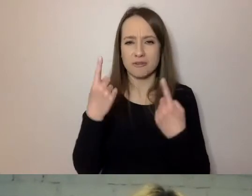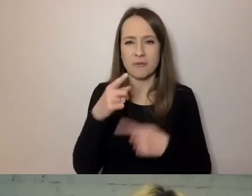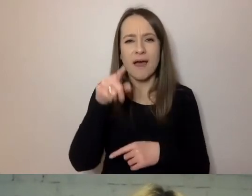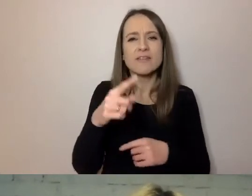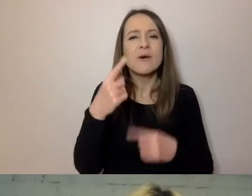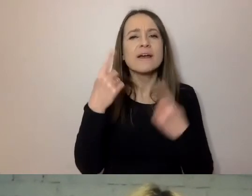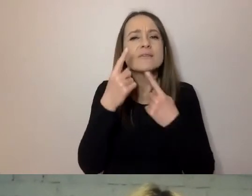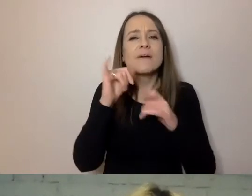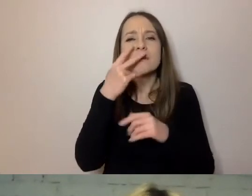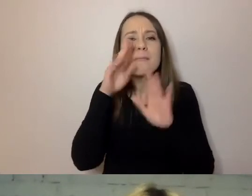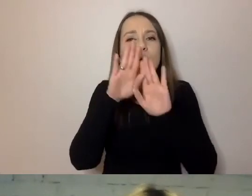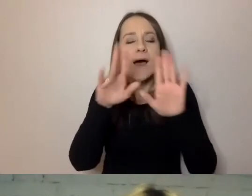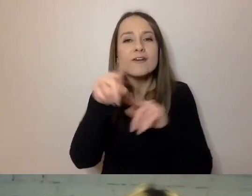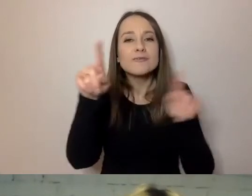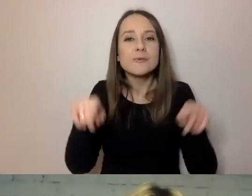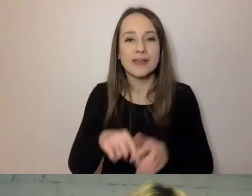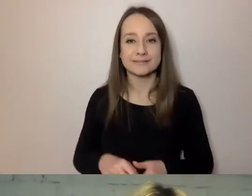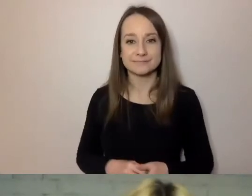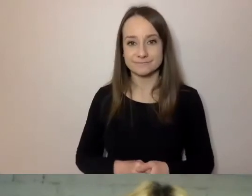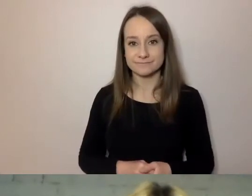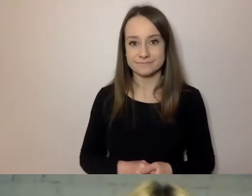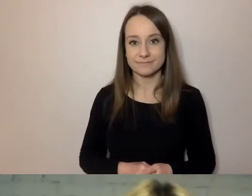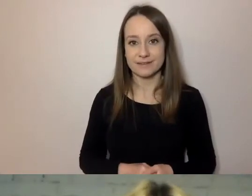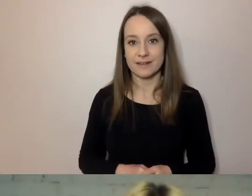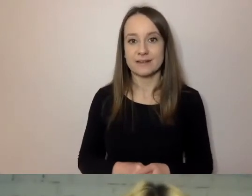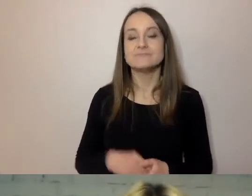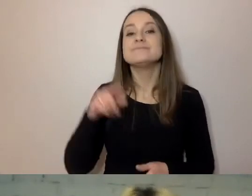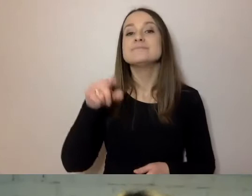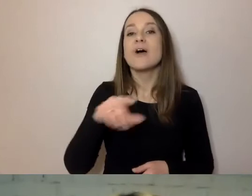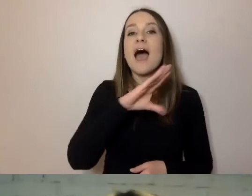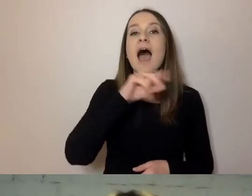Żeby ktoś, pisząc przez ePUAP, elektroniczną komunikację,